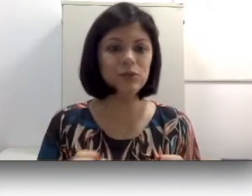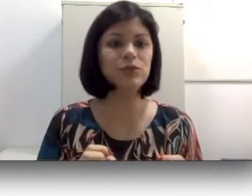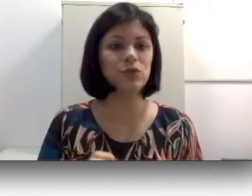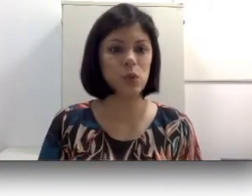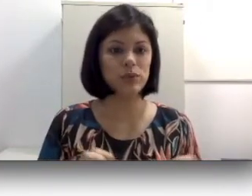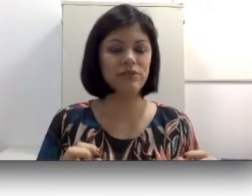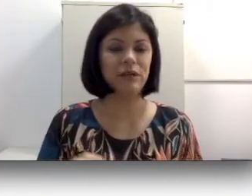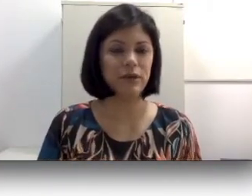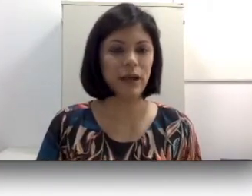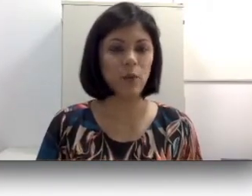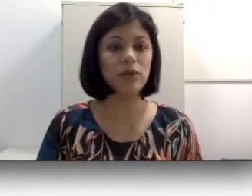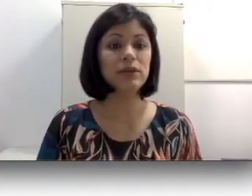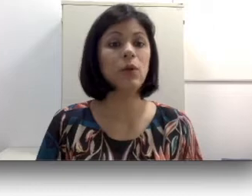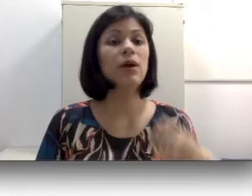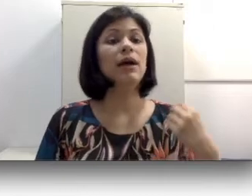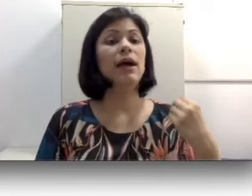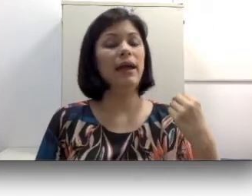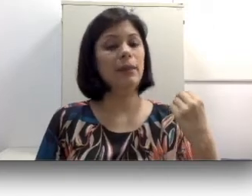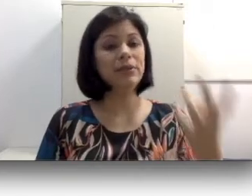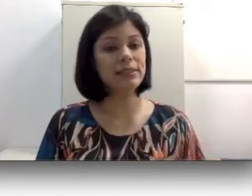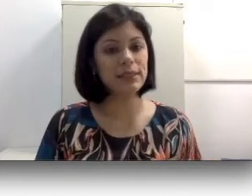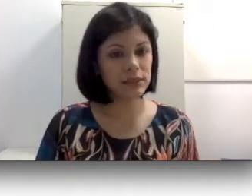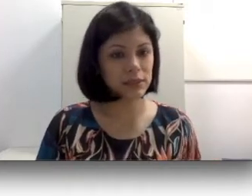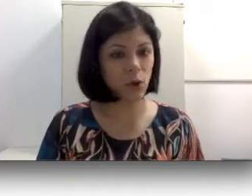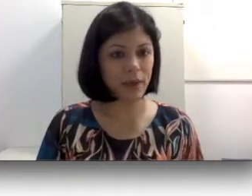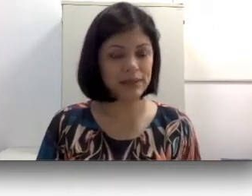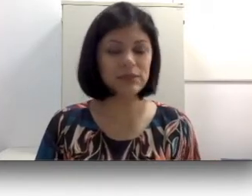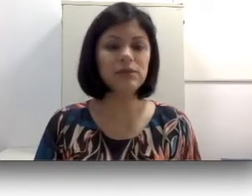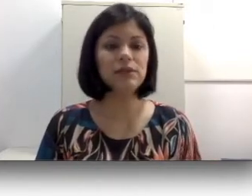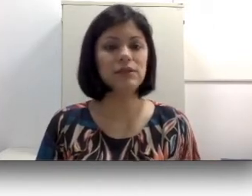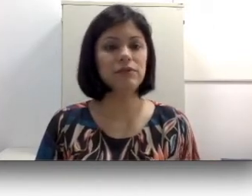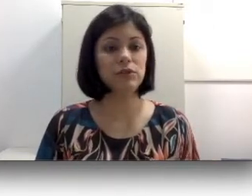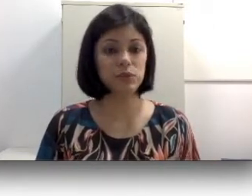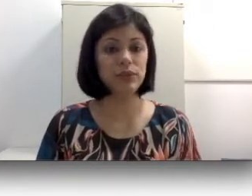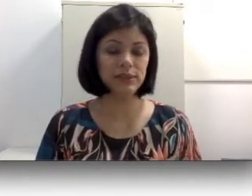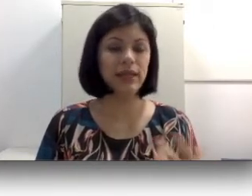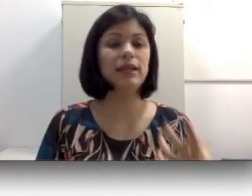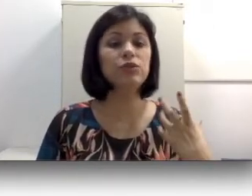sons da fala oral. Então muitas crianças começam inclusive a balbuciar, brincam com